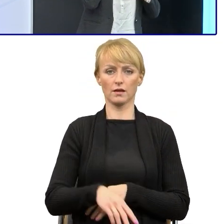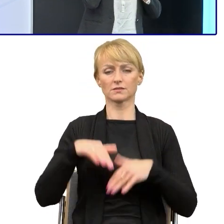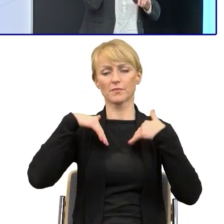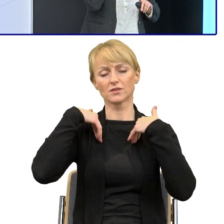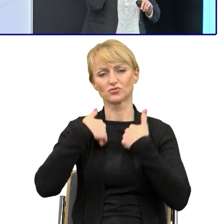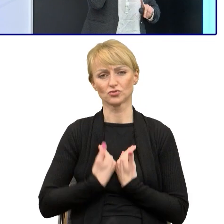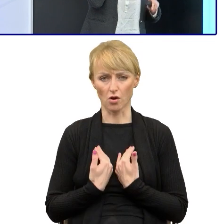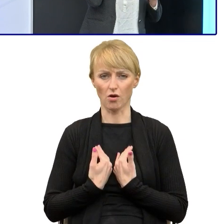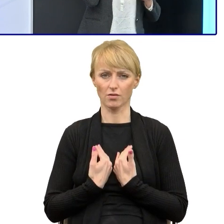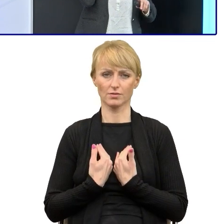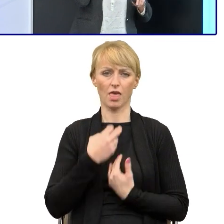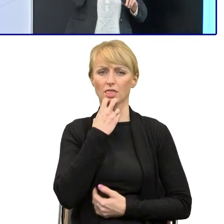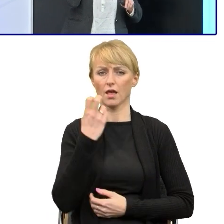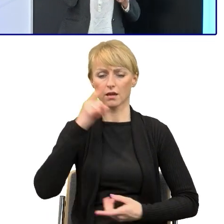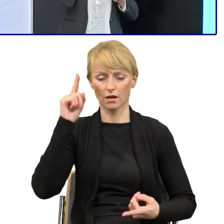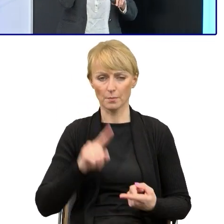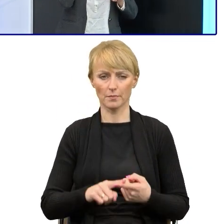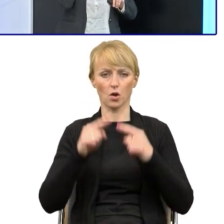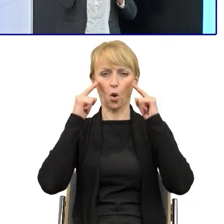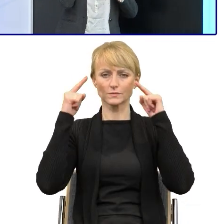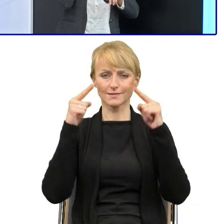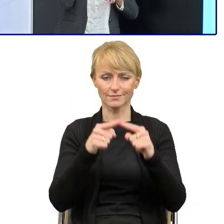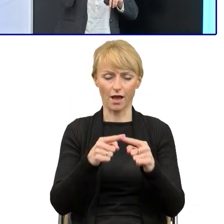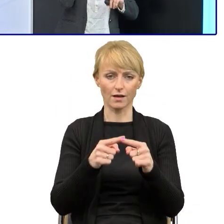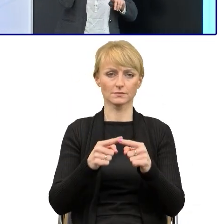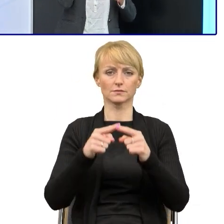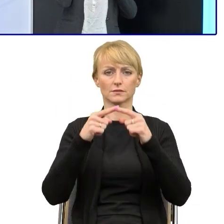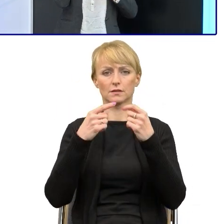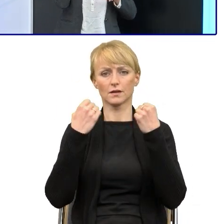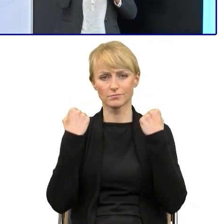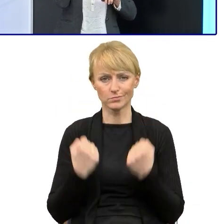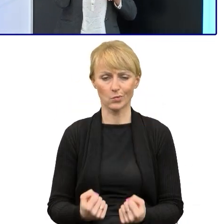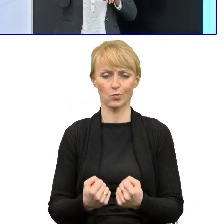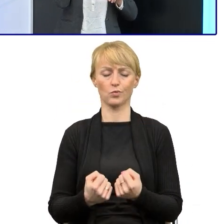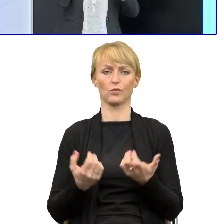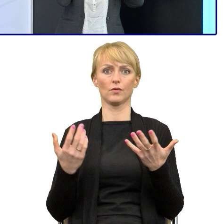spada jej koncentracja i na pewno niedobrnie do końca tego tekstu z właściwym zrozumieniem.